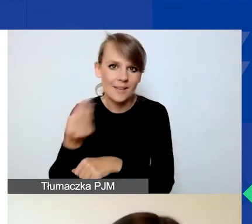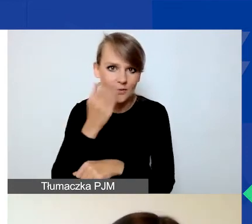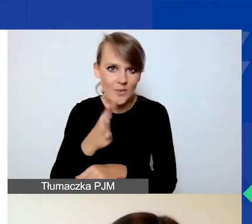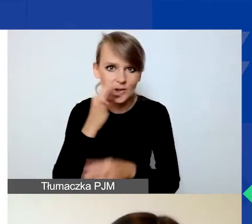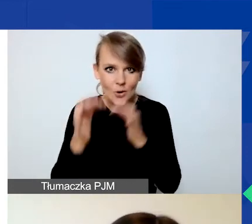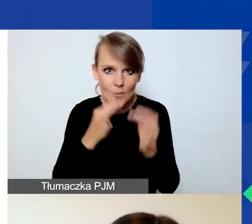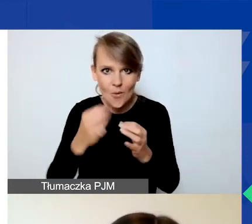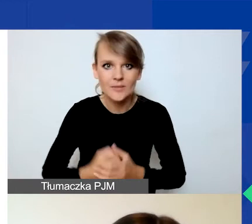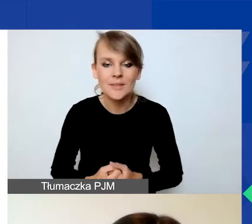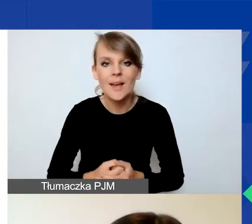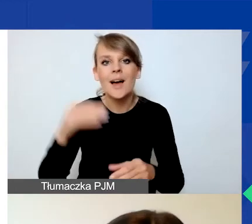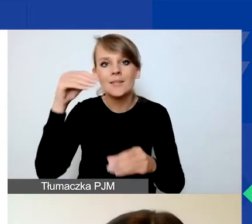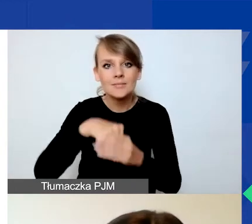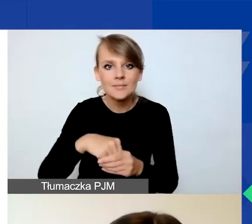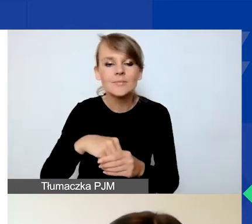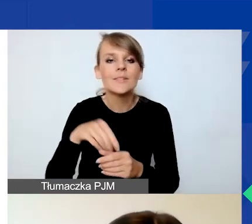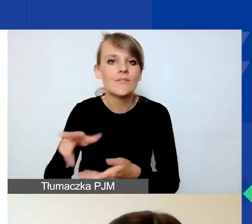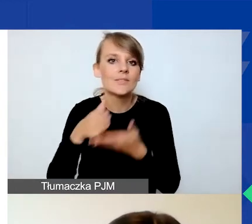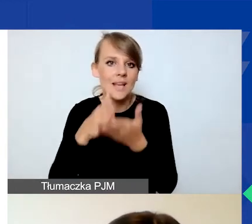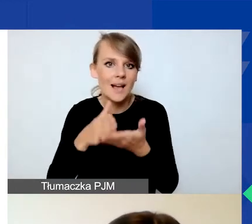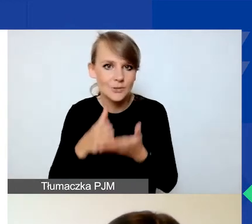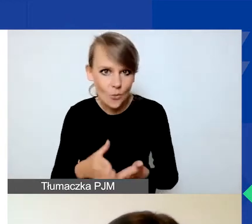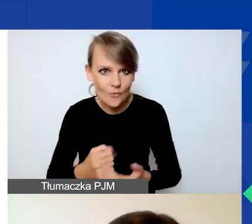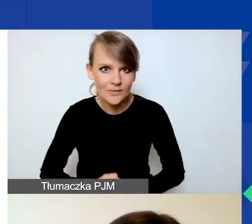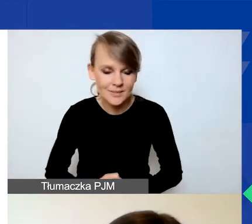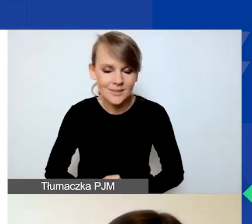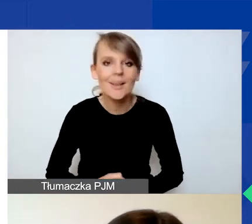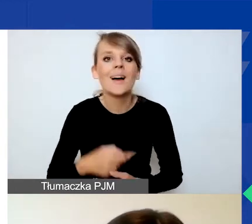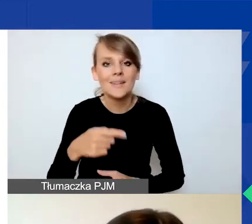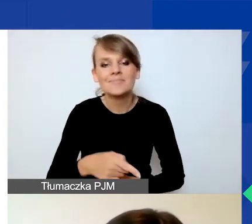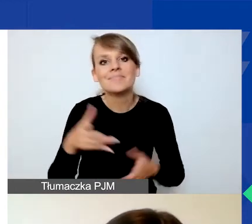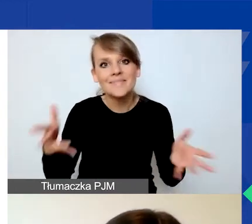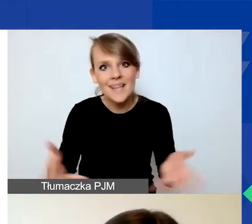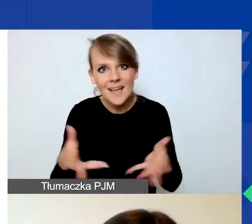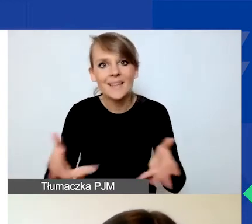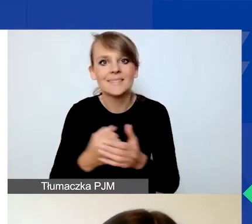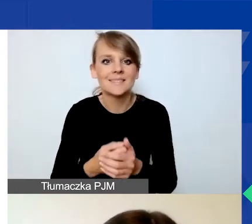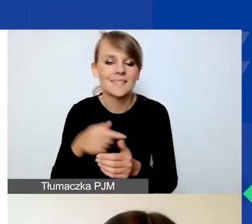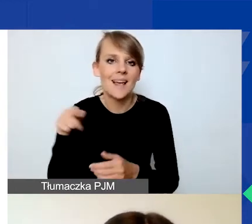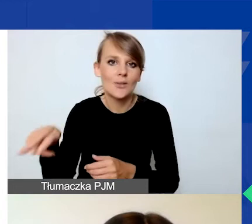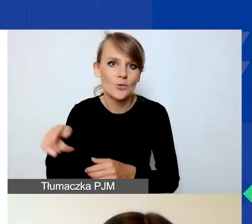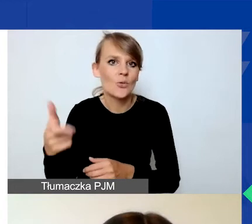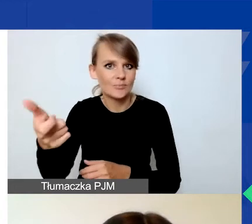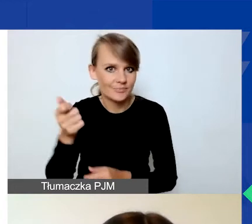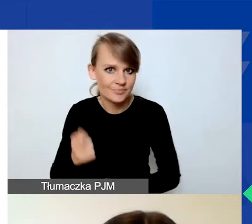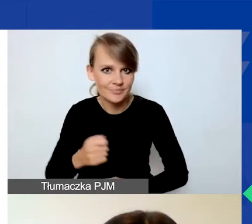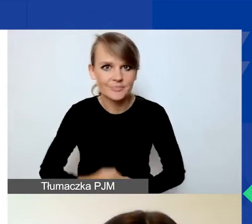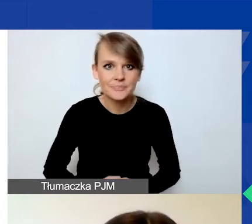Zawiera on wskazówki, więc zachęcam do pobrania tego pliku. Dla tych z państwa,